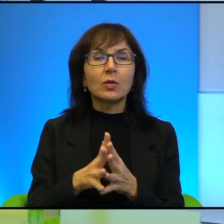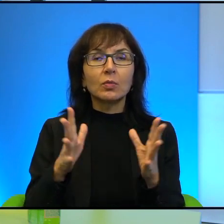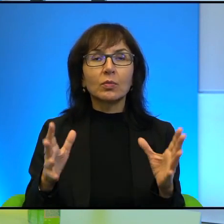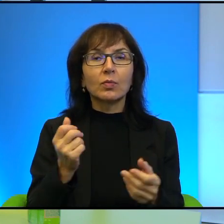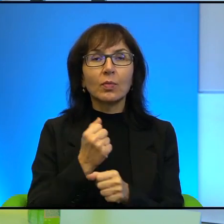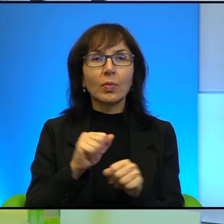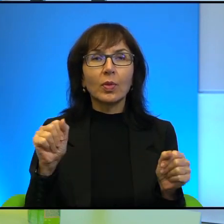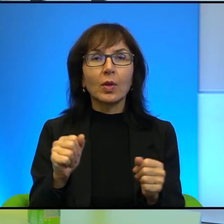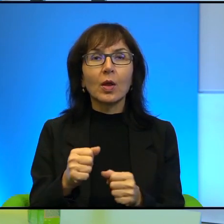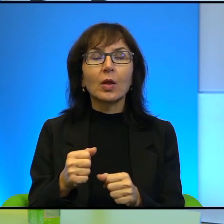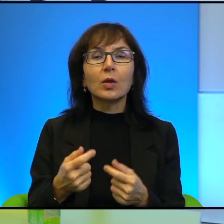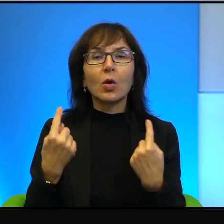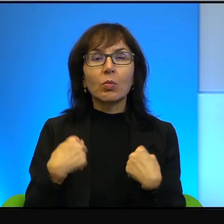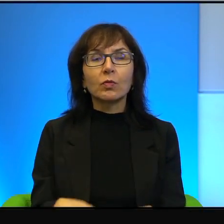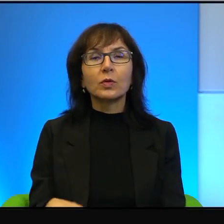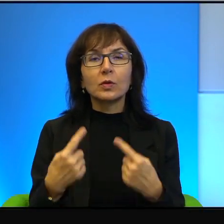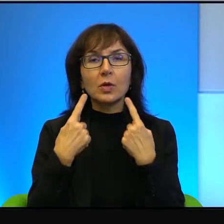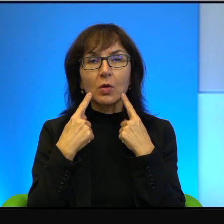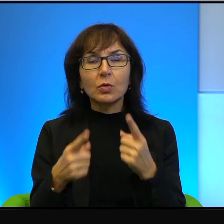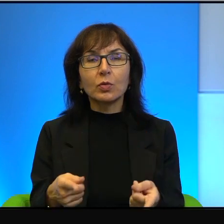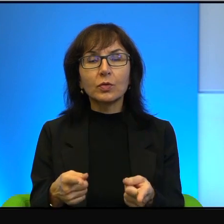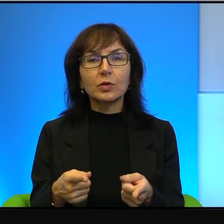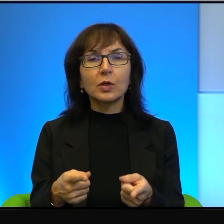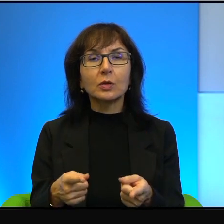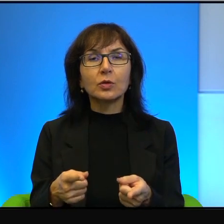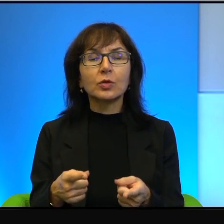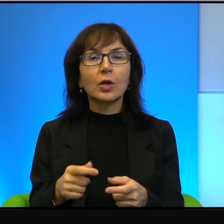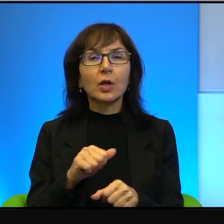odpowiedzialność i taka głęboka wręcz prawość w sercu.